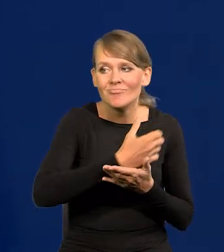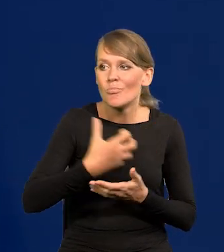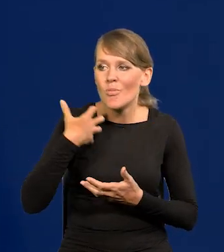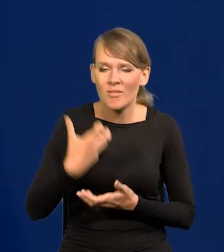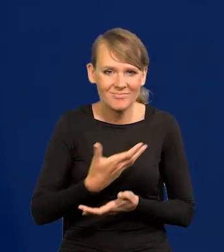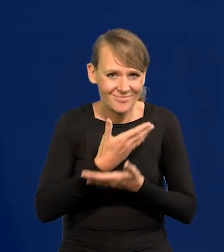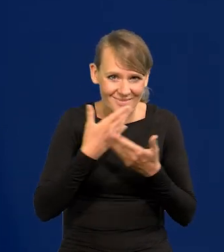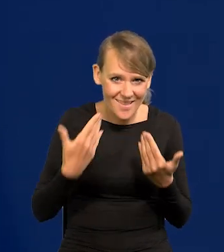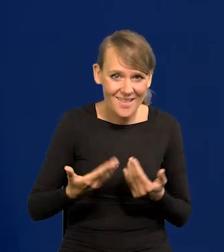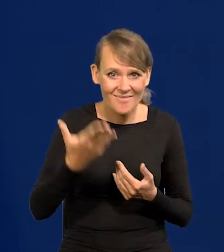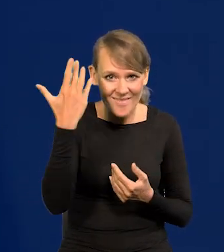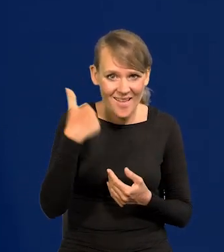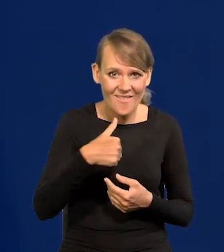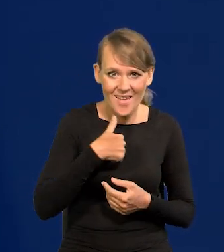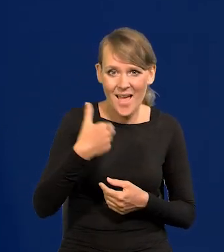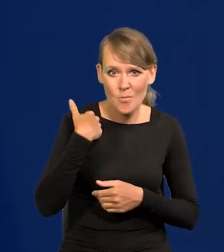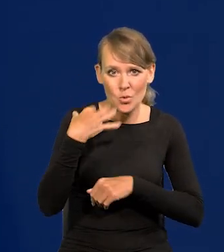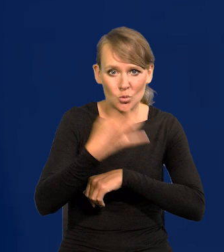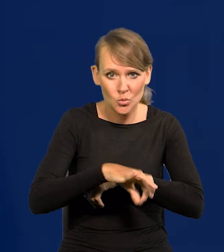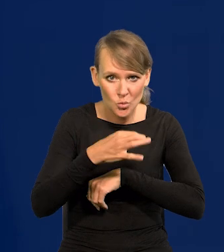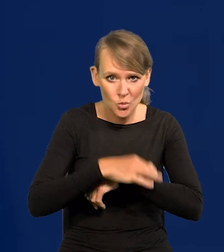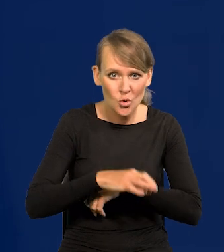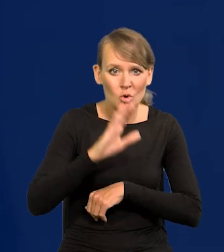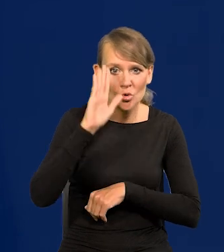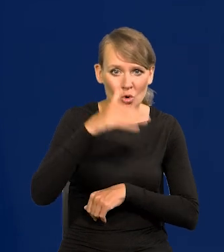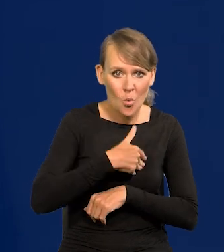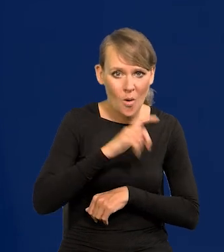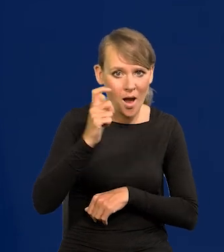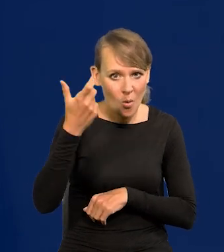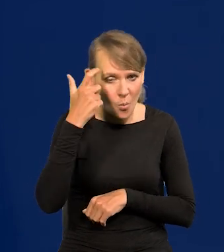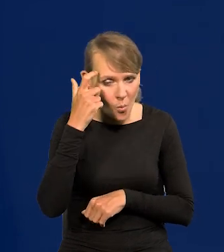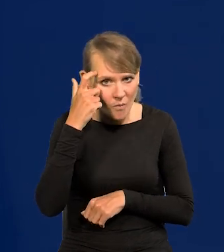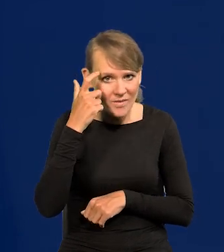Jak ja studiowałem w Szkole Głównej Handlowej, czyli w dawnym SGPiS-ie